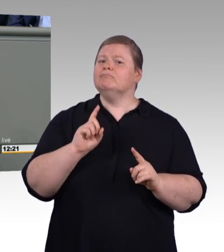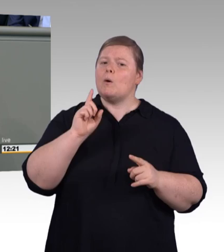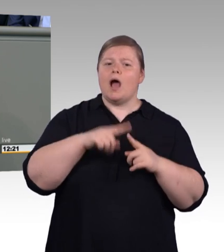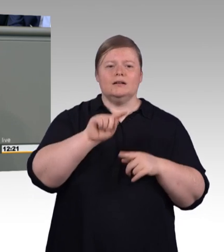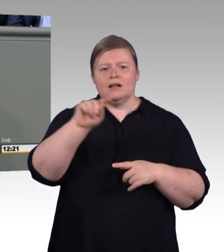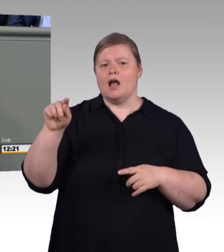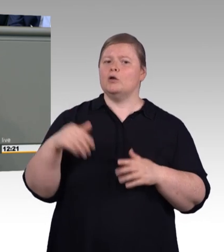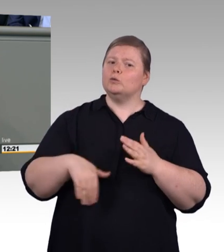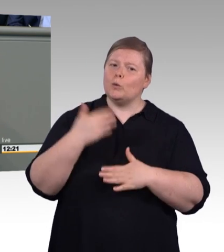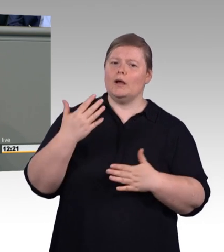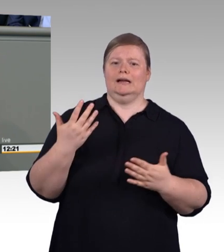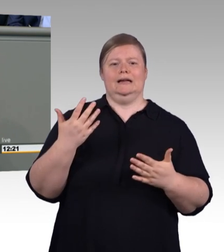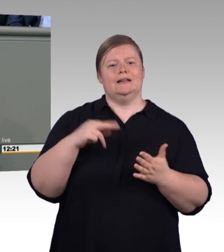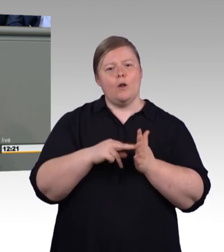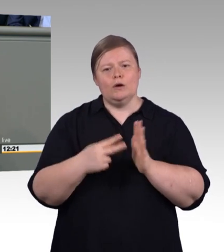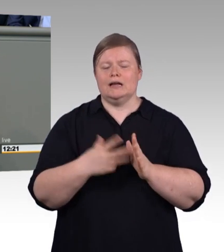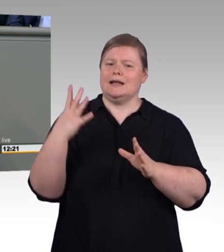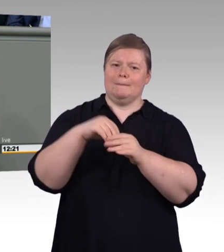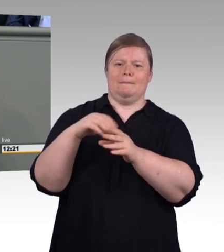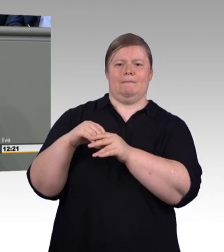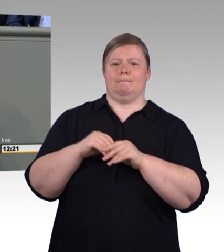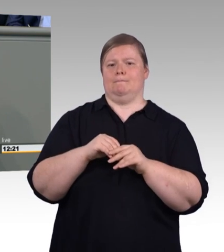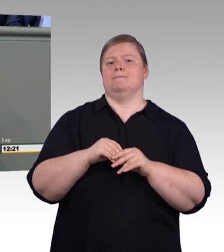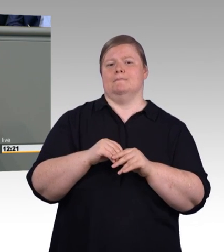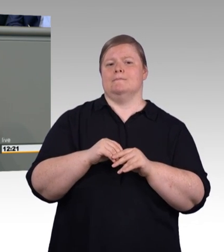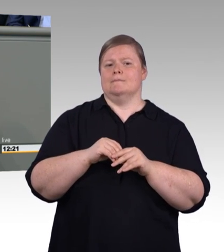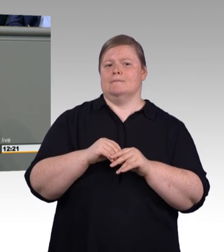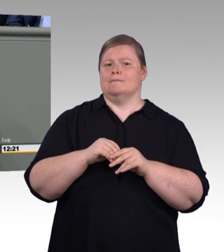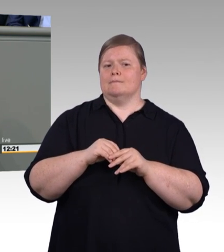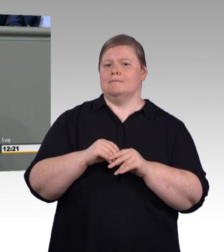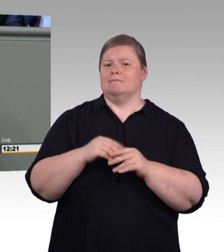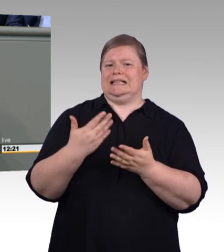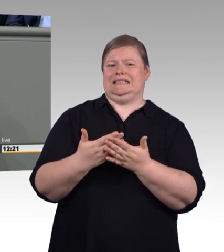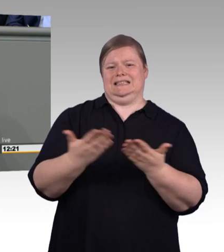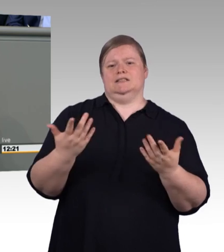(Beifall) Handwerk braucht auch Rat für fortschrittliche Personalarbeit.